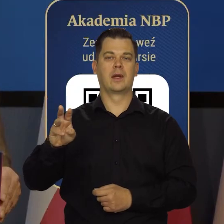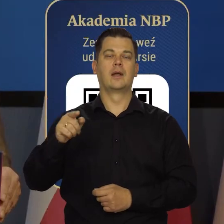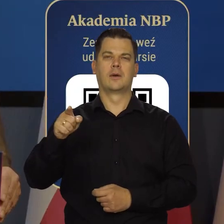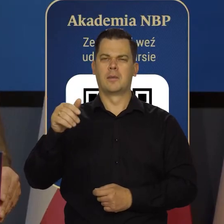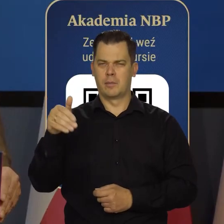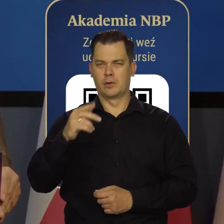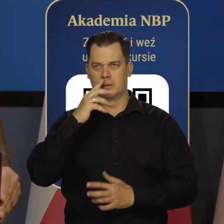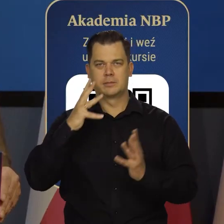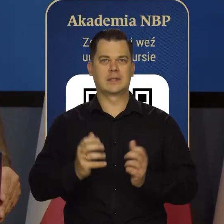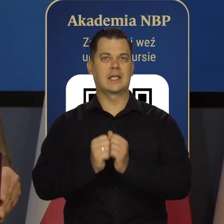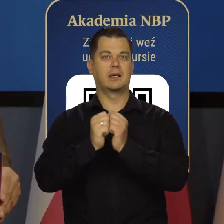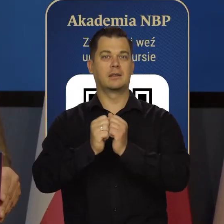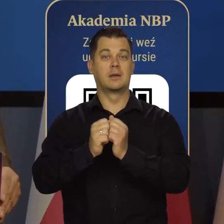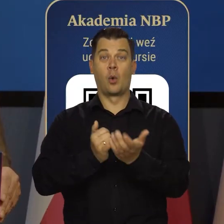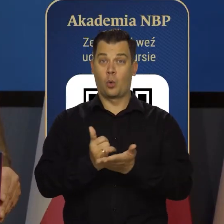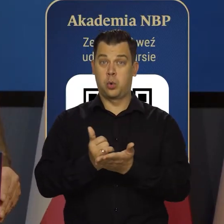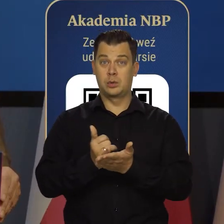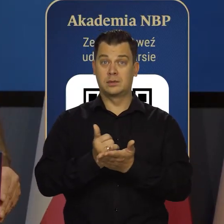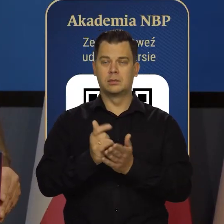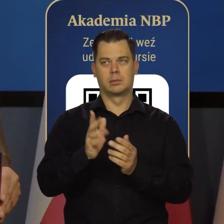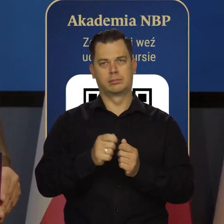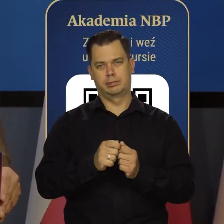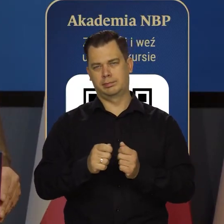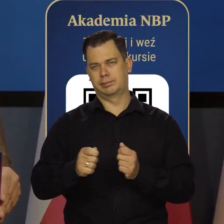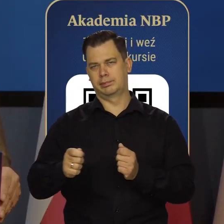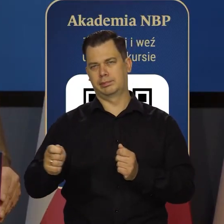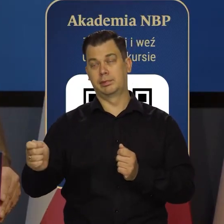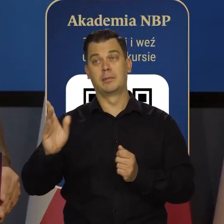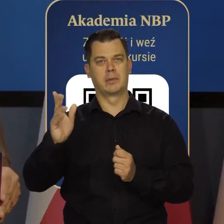Będziemy ten kurs wydłużać i docelowo to będzie roczny kurs.